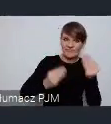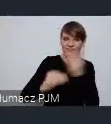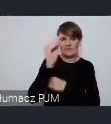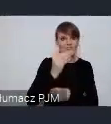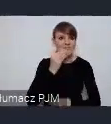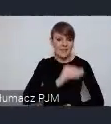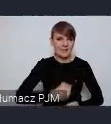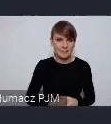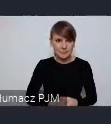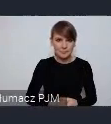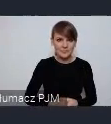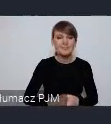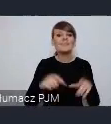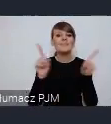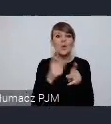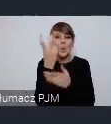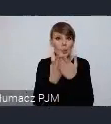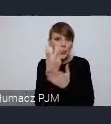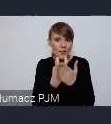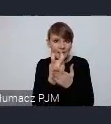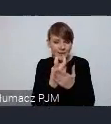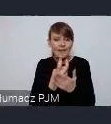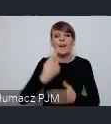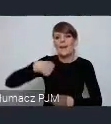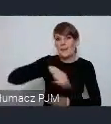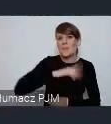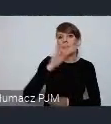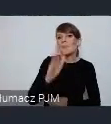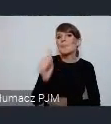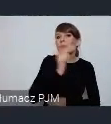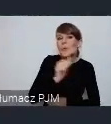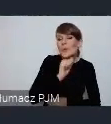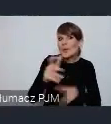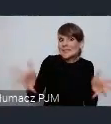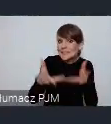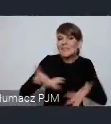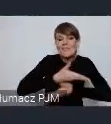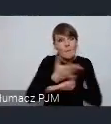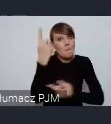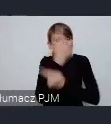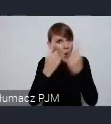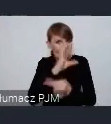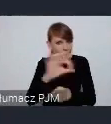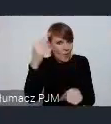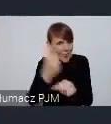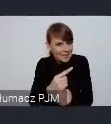Poza tym w lutym właśnie spróbujemy Państwa zachęcić do tego żebyście przemyśleli swoją decyzję i zgłosili się do nas